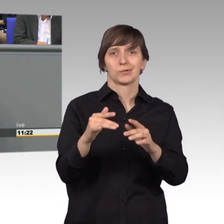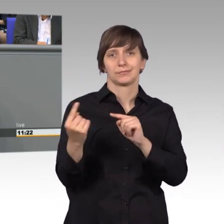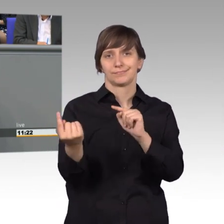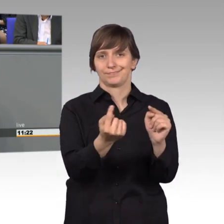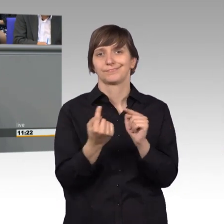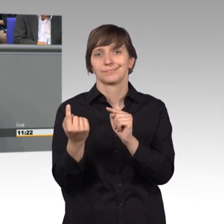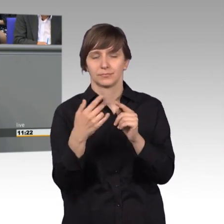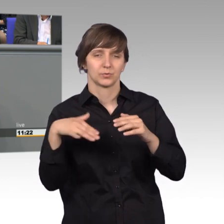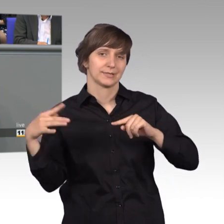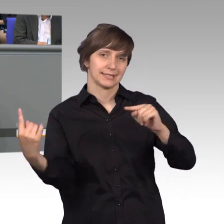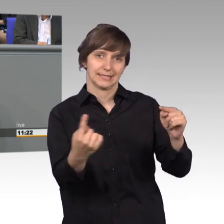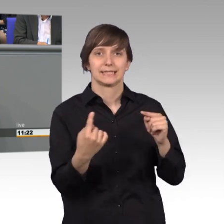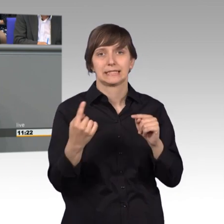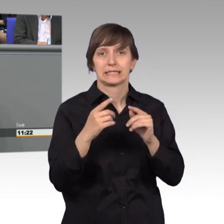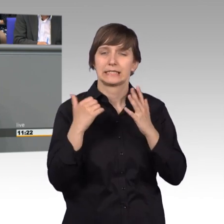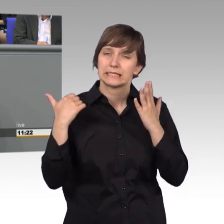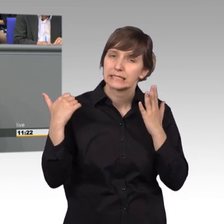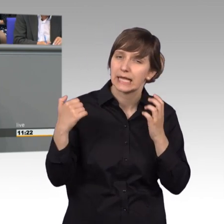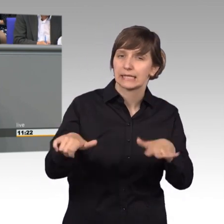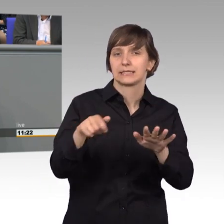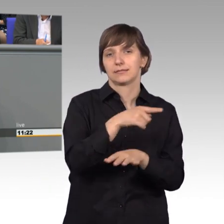16000 Diskussionsbeiträge wurden abgegeben